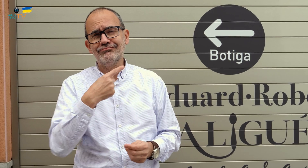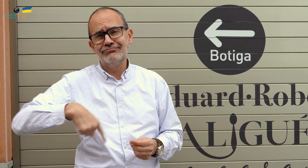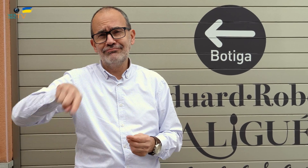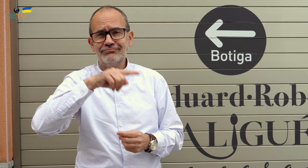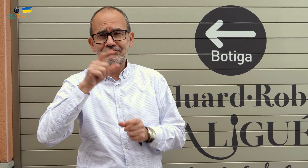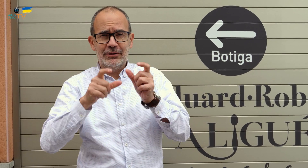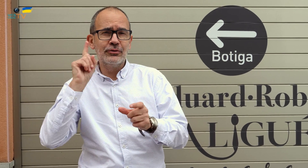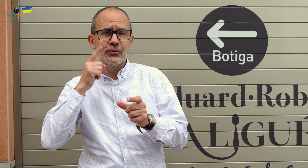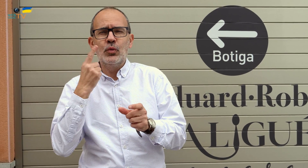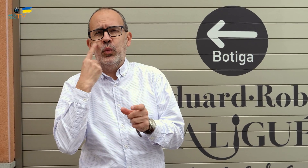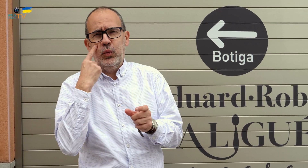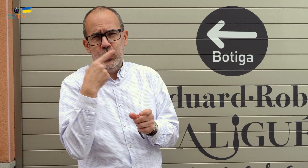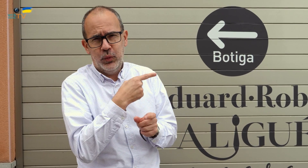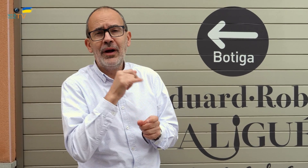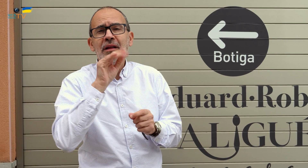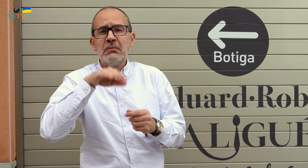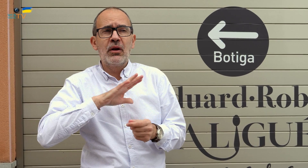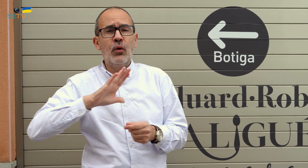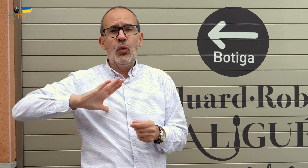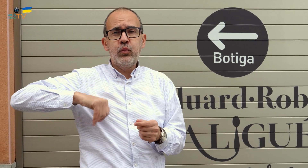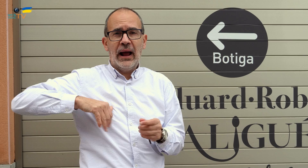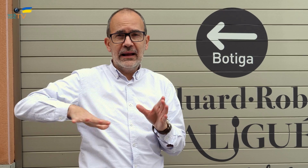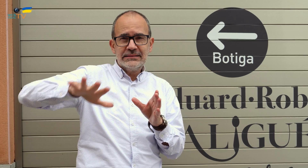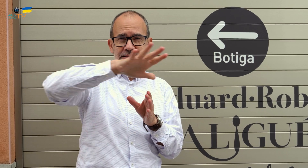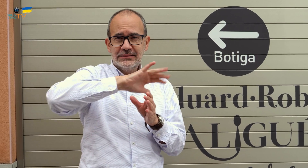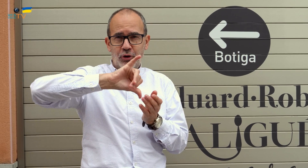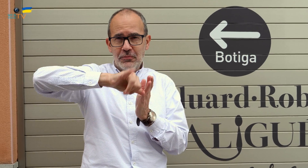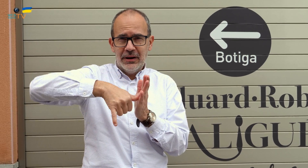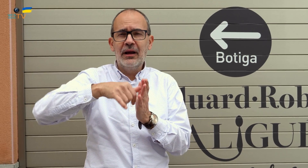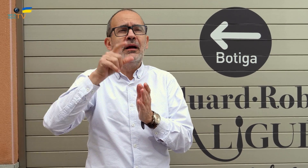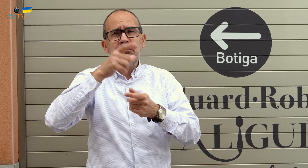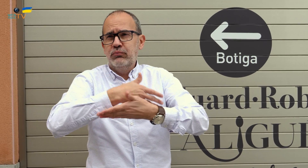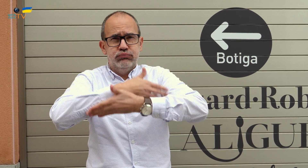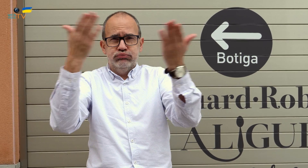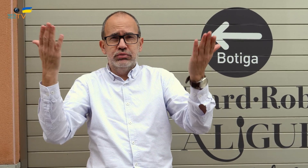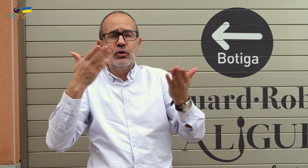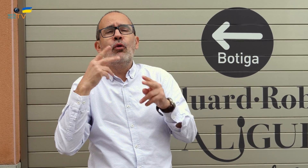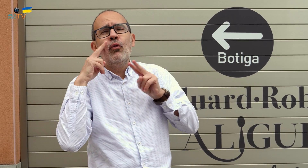Son personas sordas muy conocidas aquí y en el Bages, en toda la comarca,